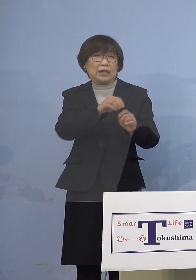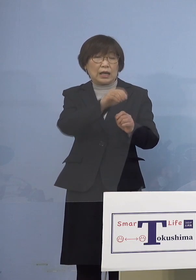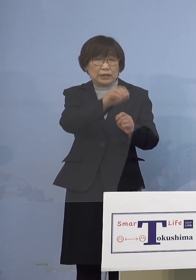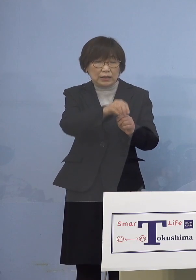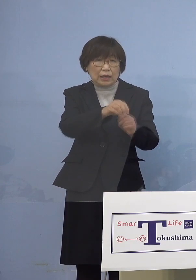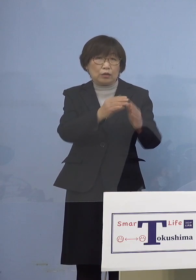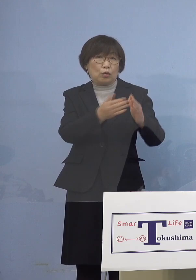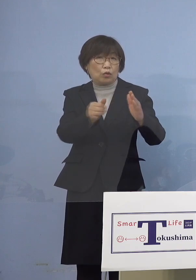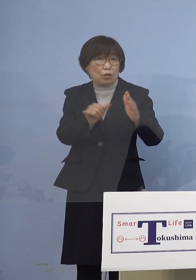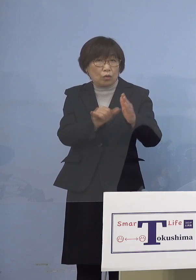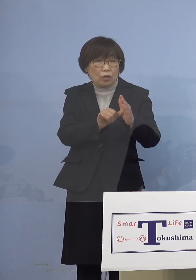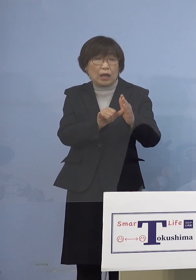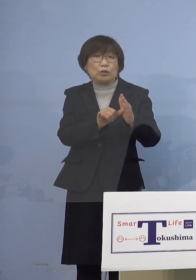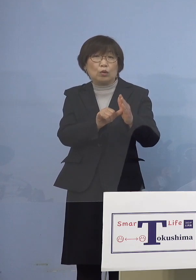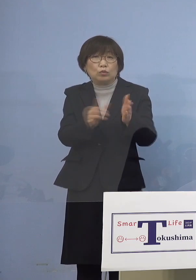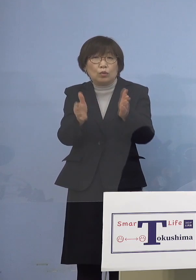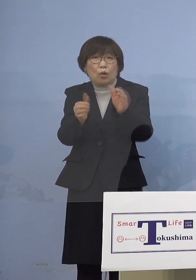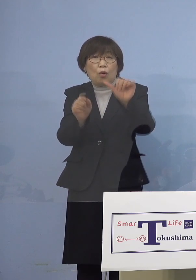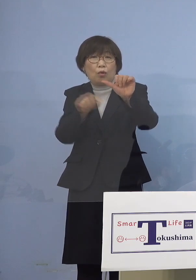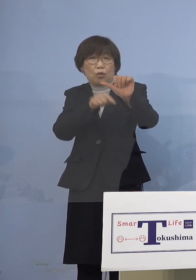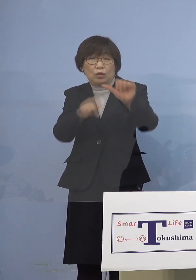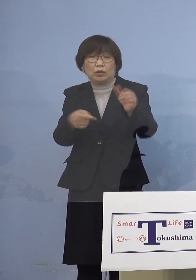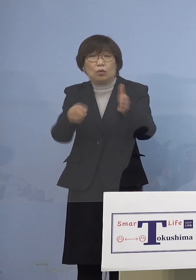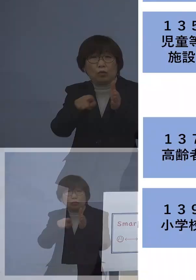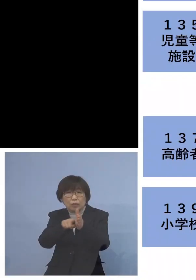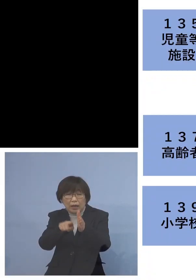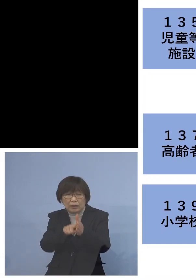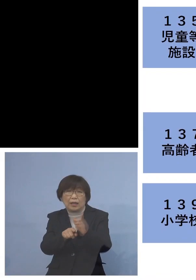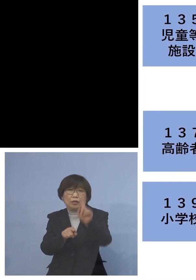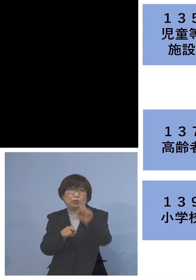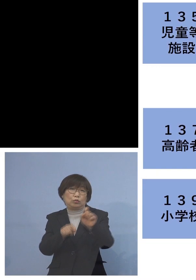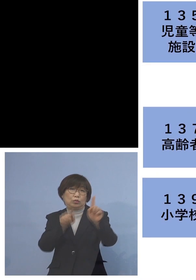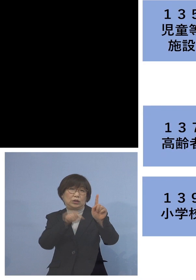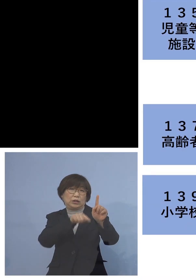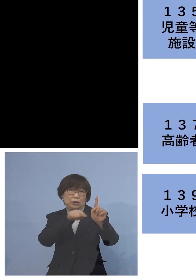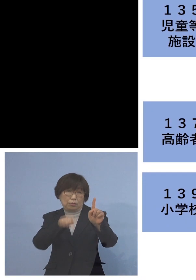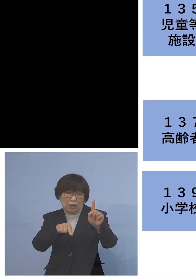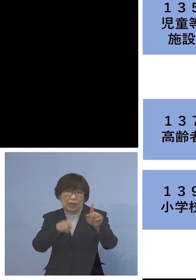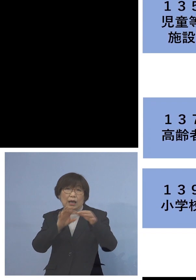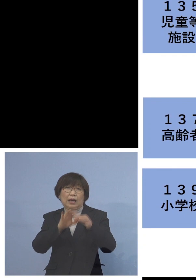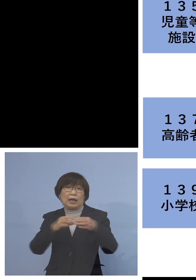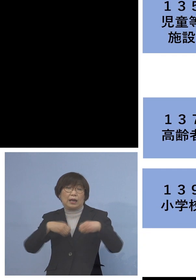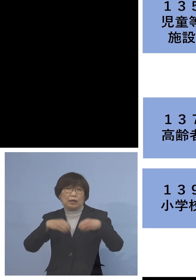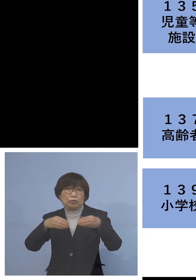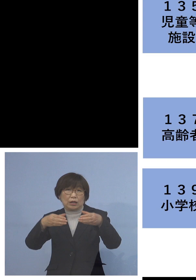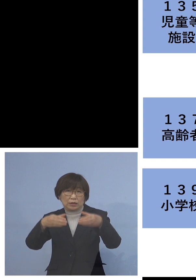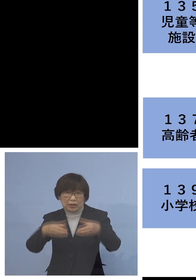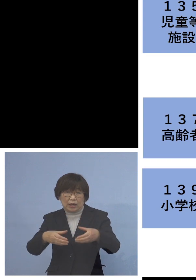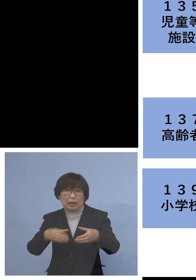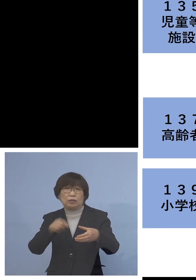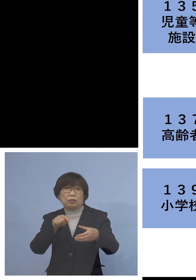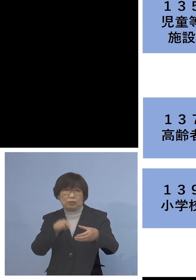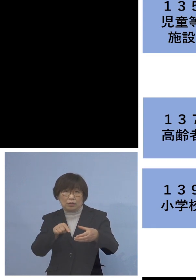この5名を加え11名の関連クラスターに ということで今日もこの二次感染